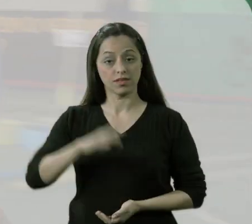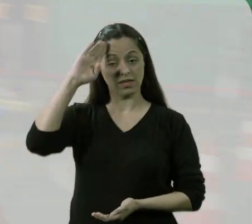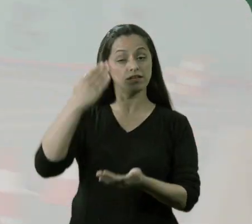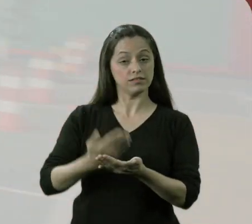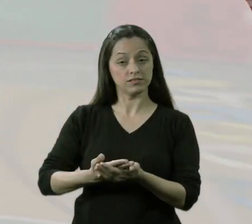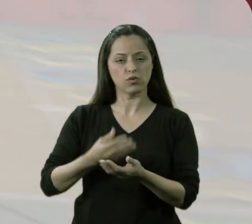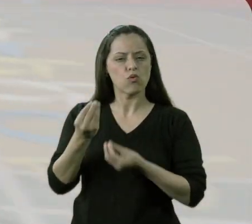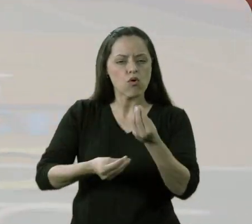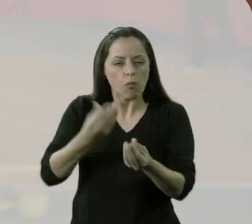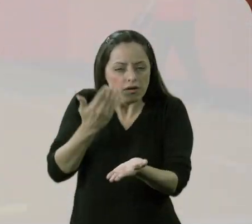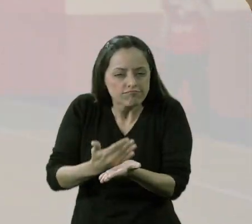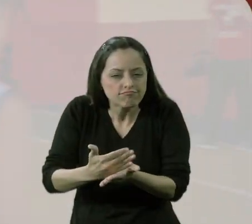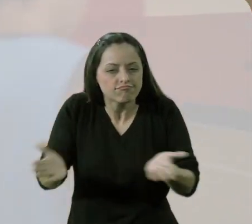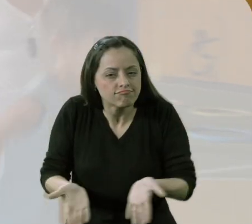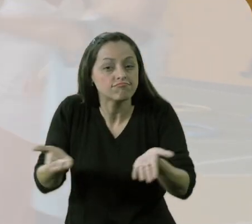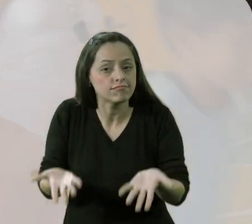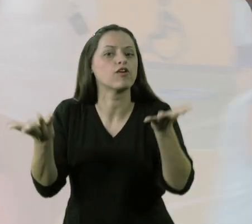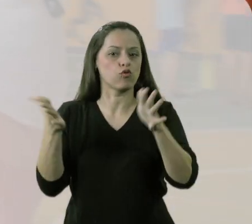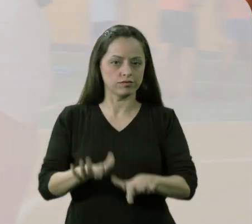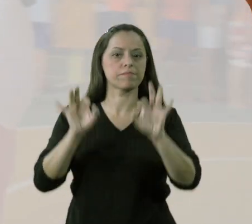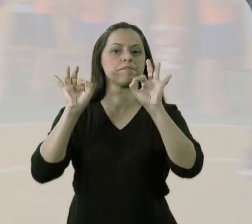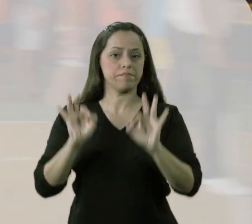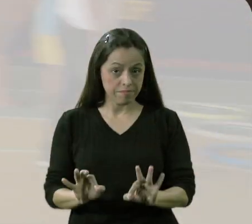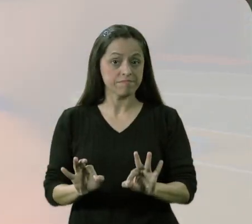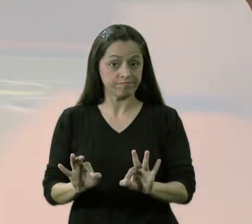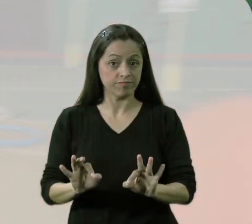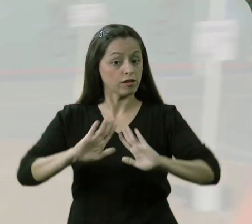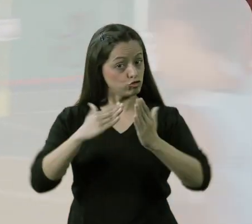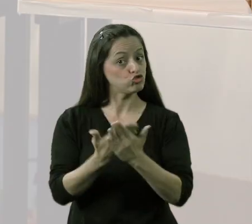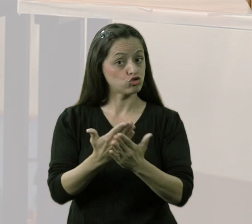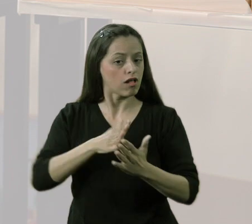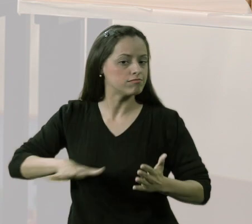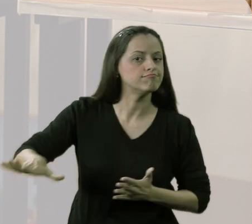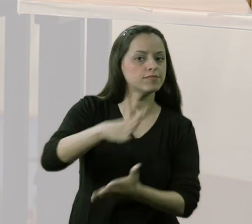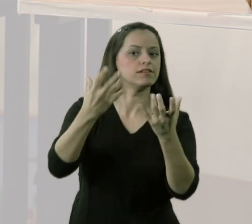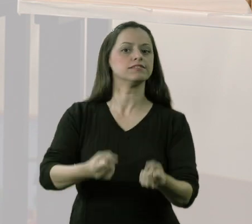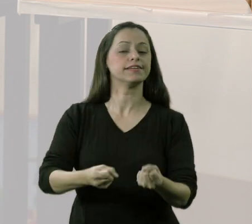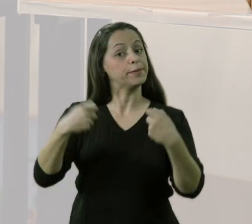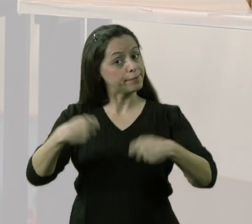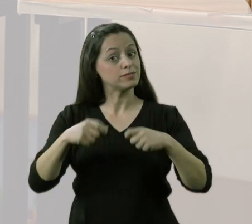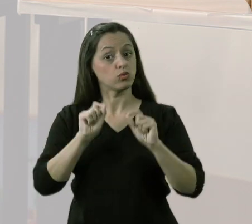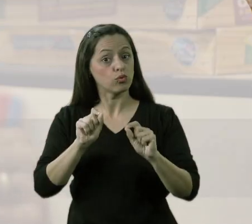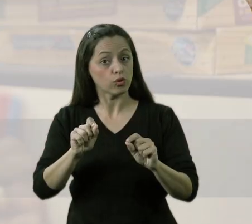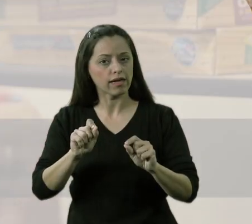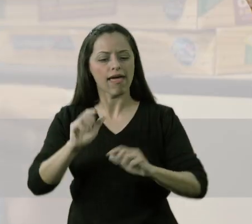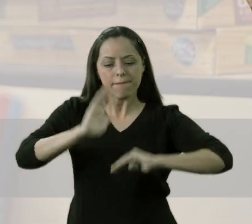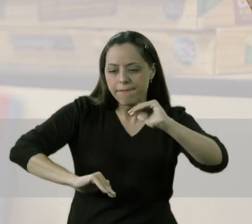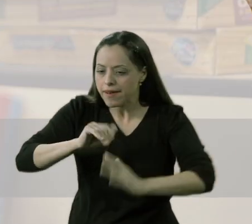Eu acredito que o pontapé inicial para a questão da inclusão acontecer efetivamente na escola como um todo, teria que partir da questão prática,